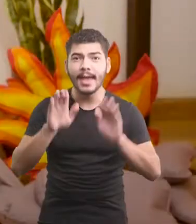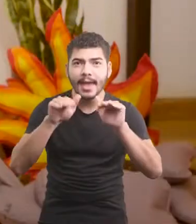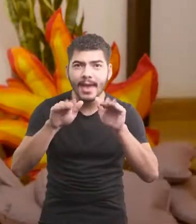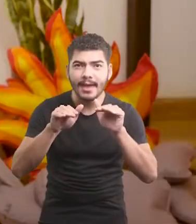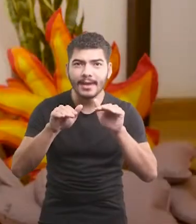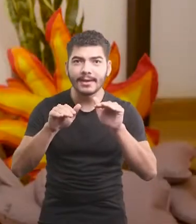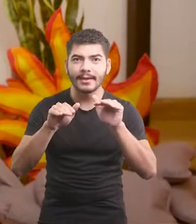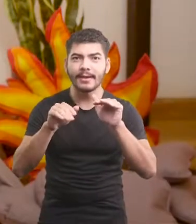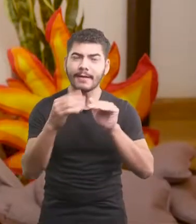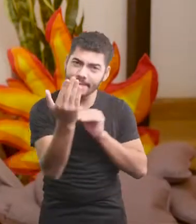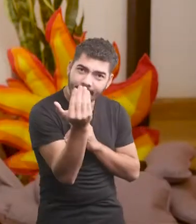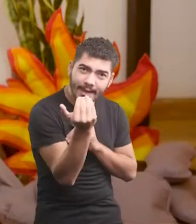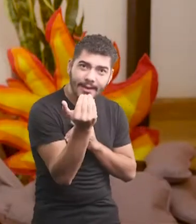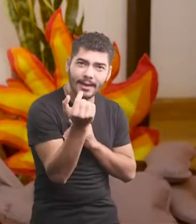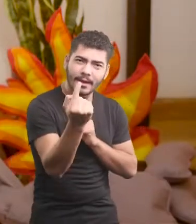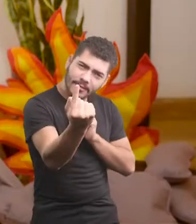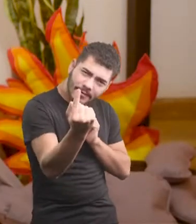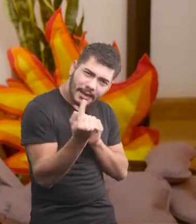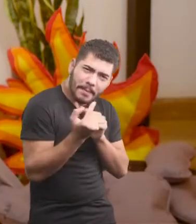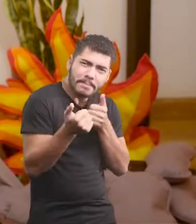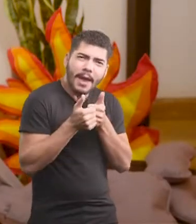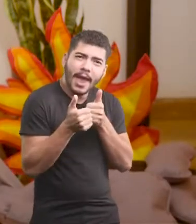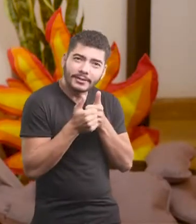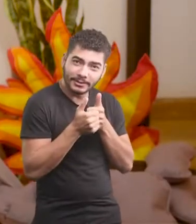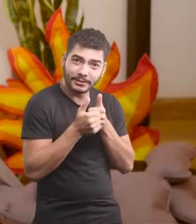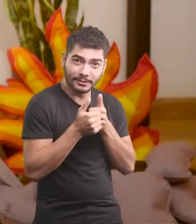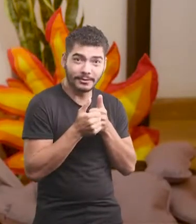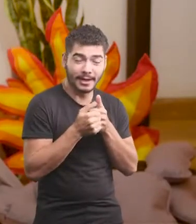Ei, vem cá! Chega mais pertinho.